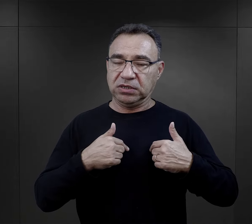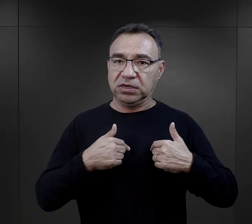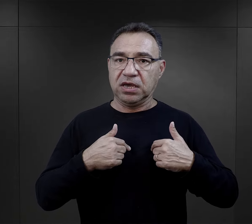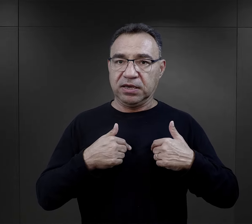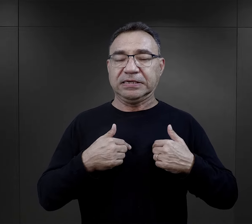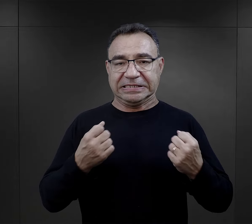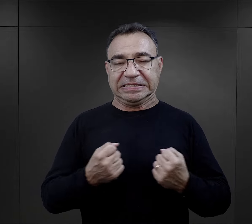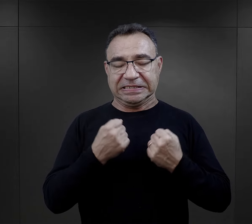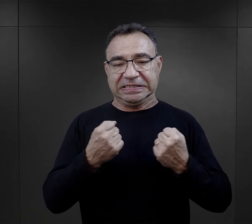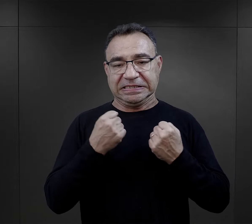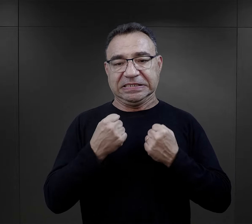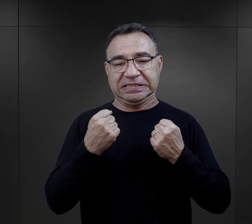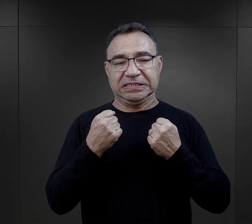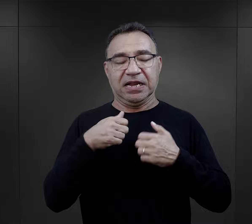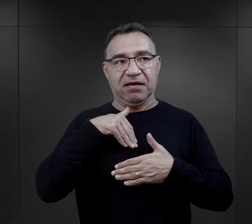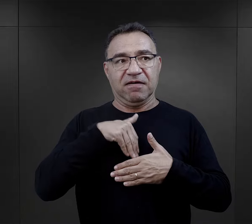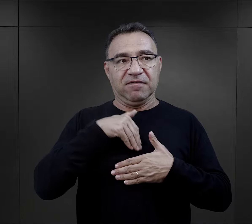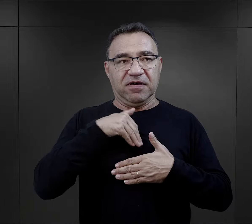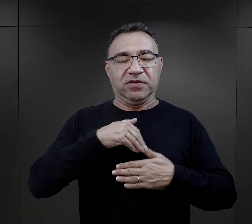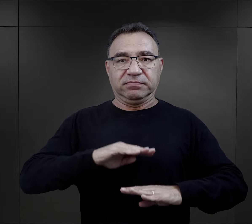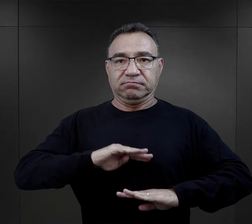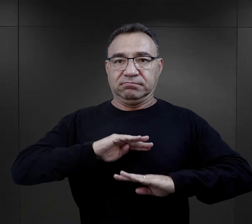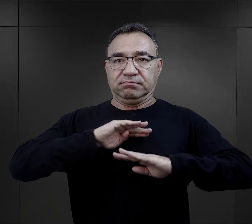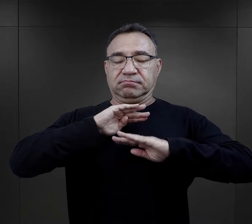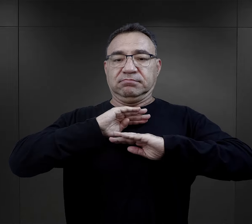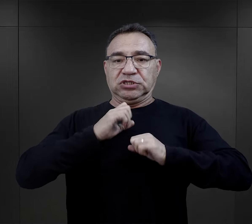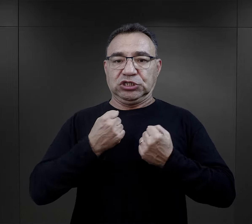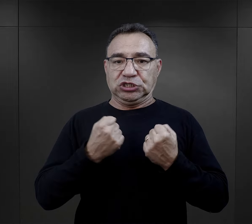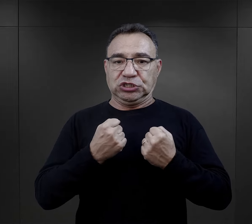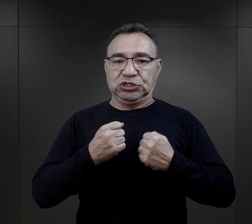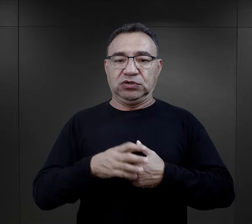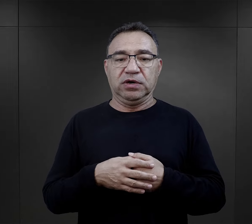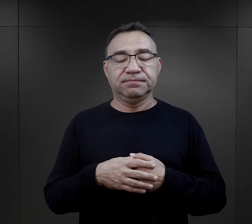, ja taką postawę po prostu w sobie buduję.